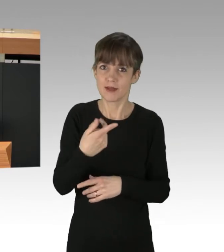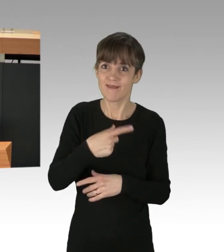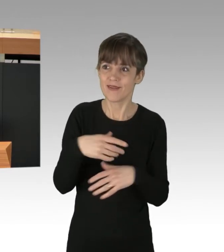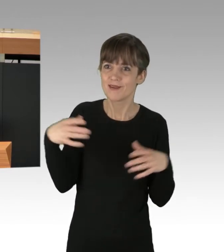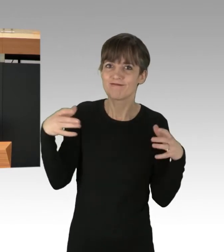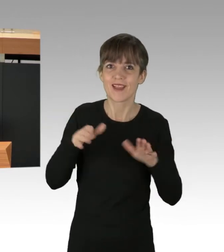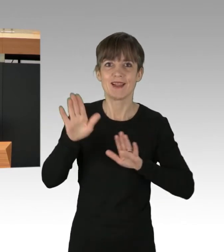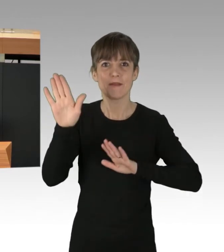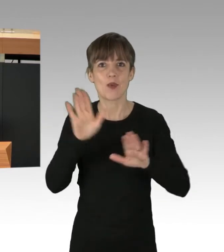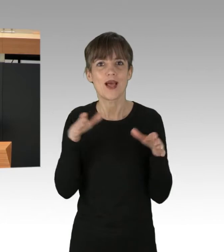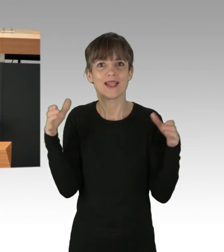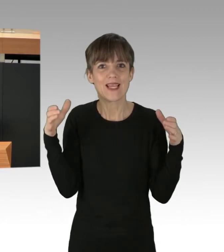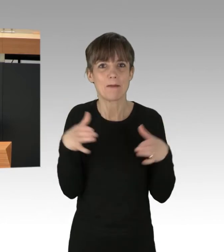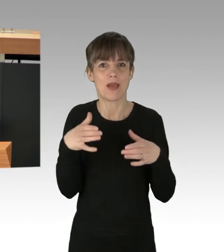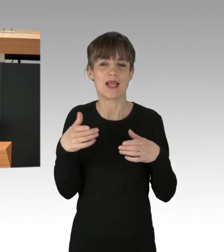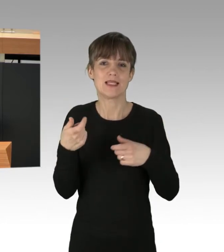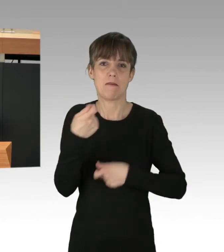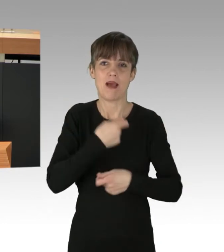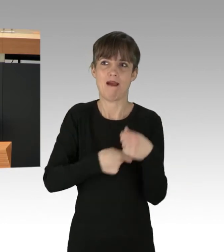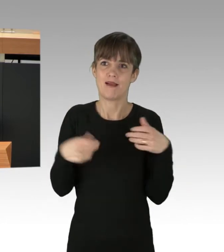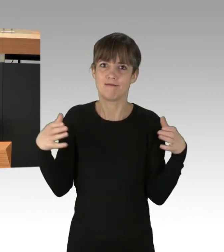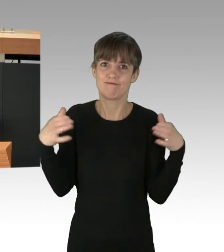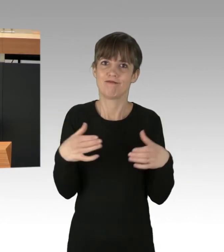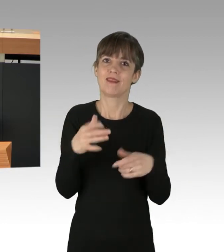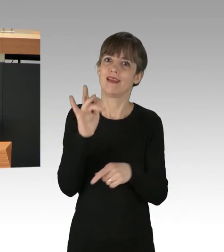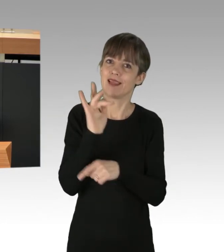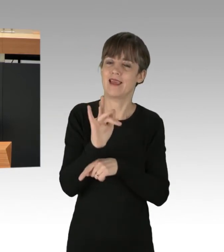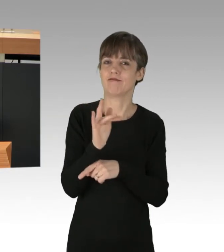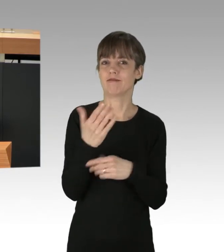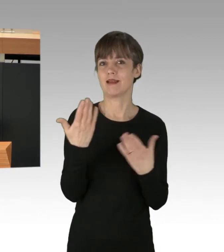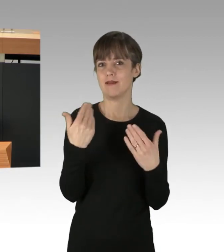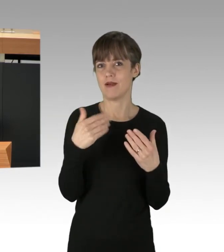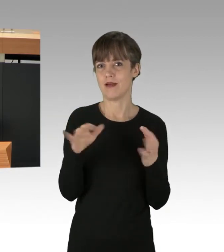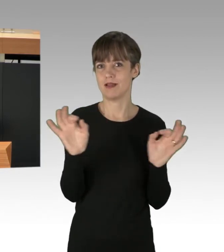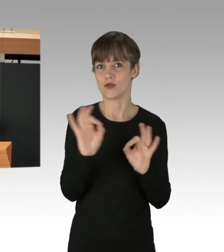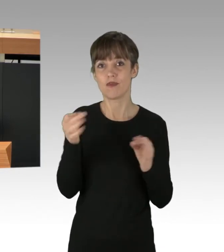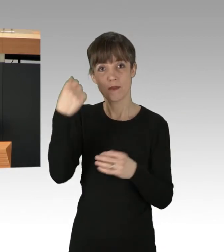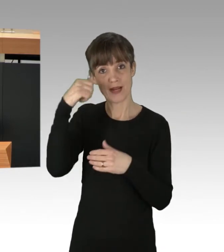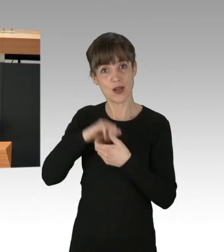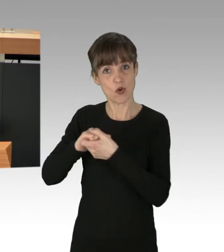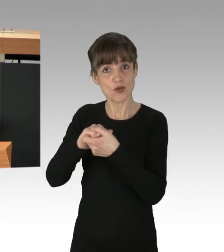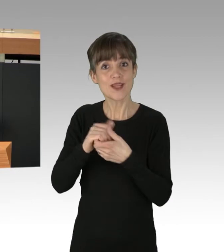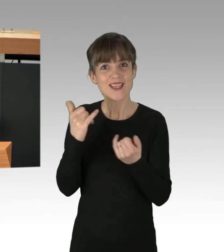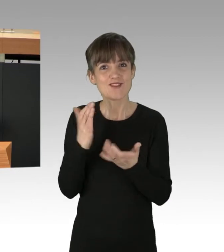um der Klimakatastrophe entgegenzuwirken. In der Berliner Koalition haben wir bereits jetzt konkrete Maßnahmen verabredet,